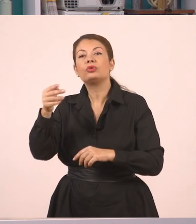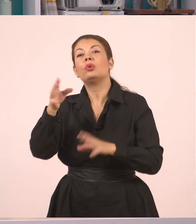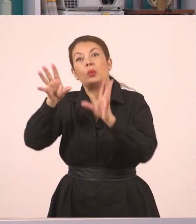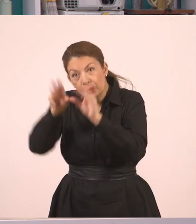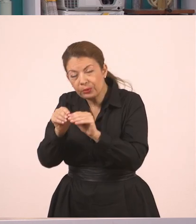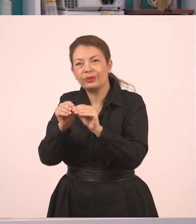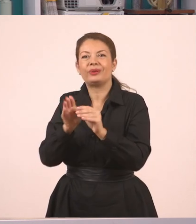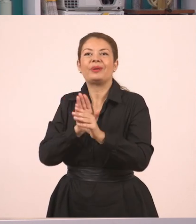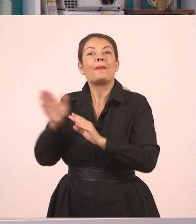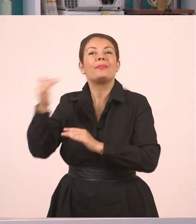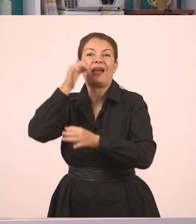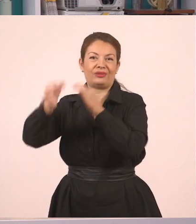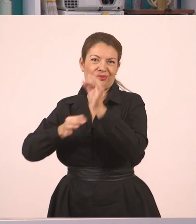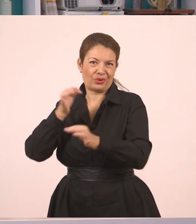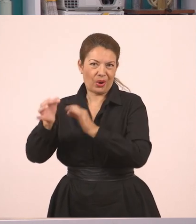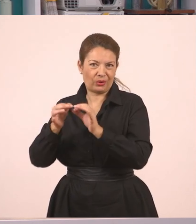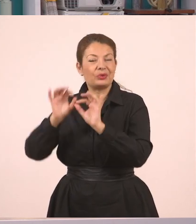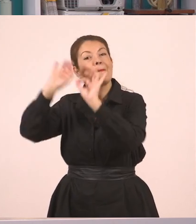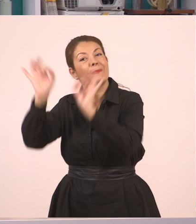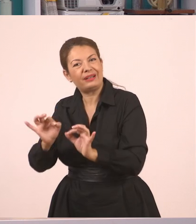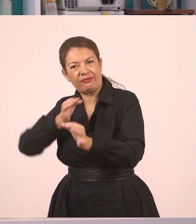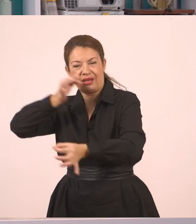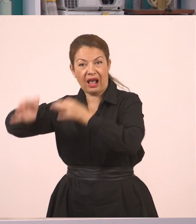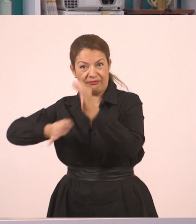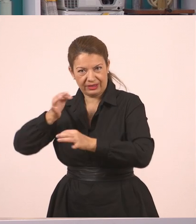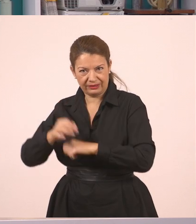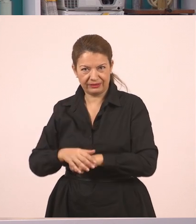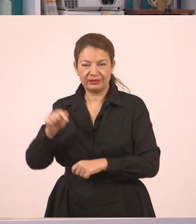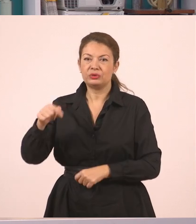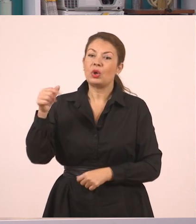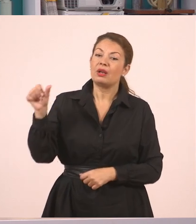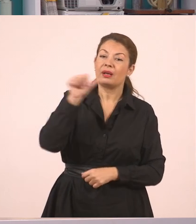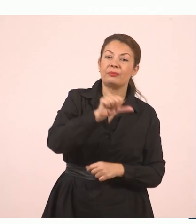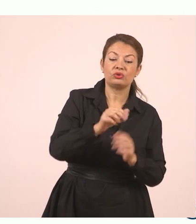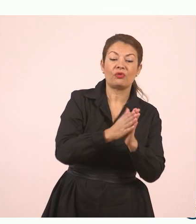Κι αν γυρίσουμε πίσω στο βιβλίο, θα δούμε πως έλεγε ότι μπορούμε να προσθέσουμε...